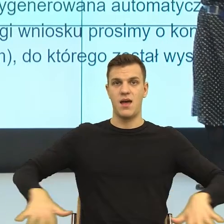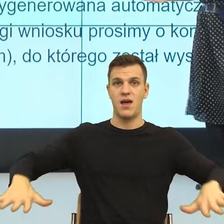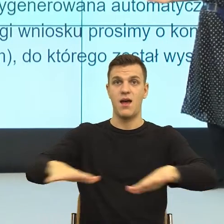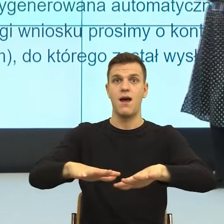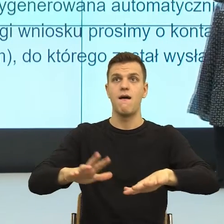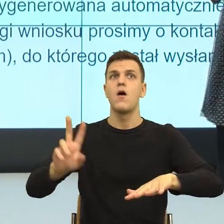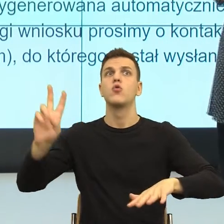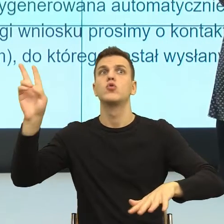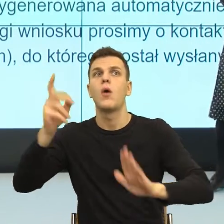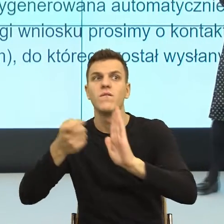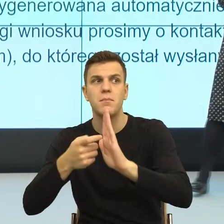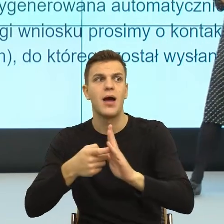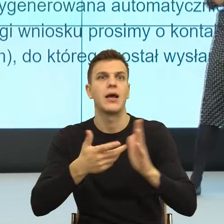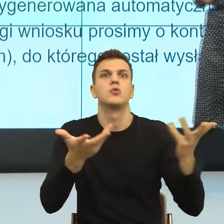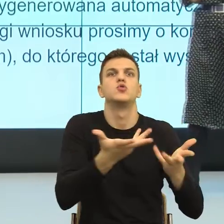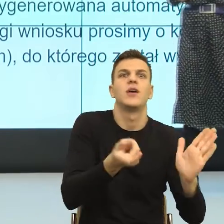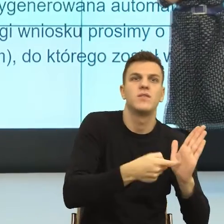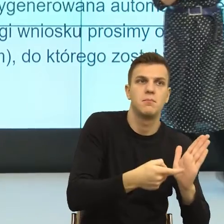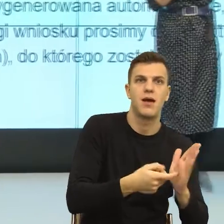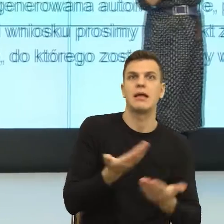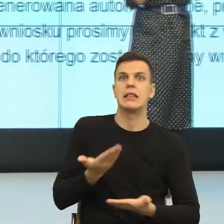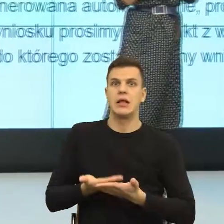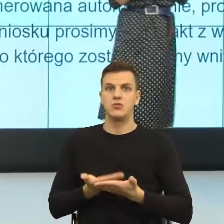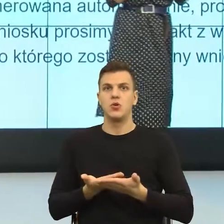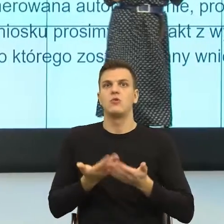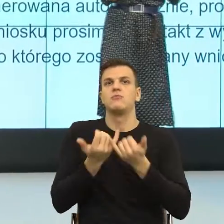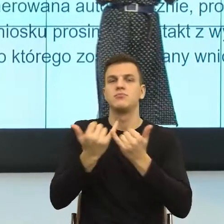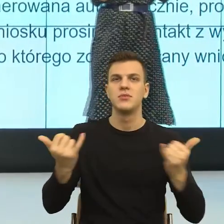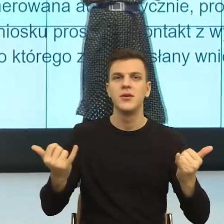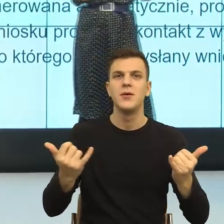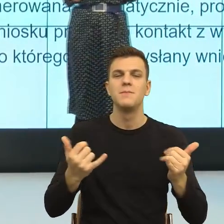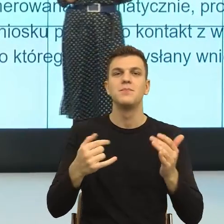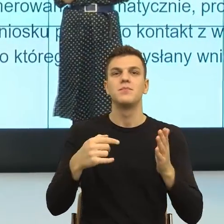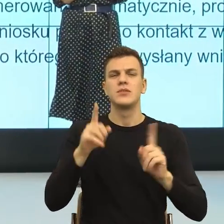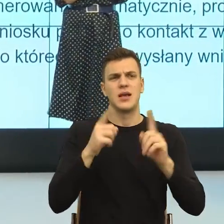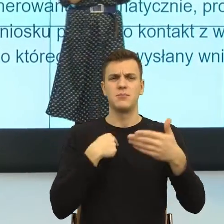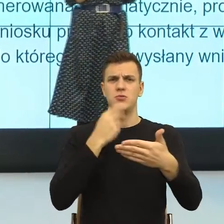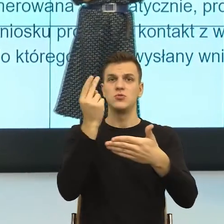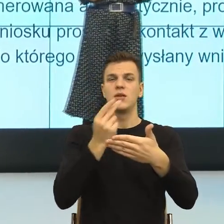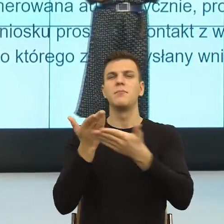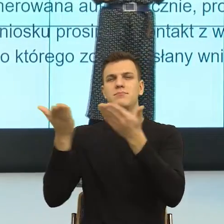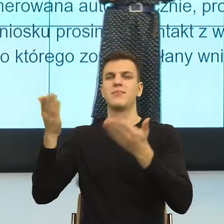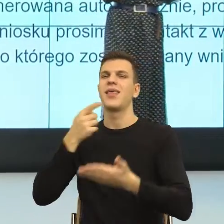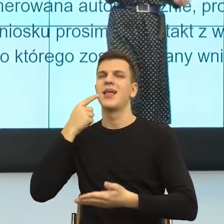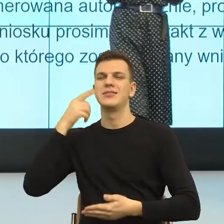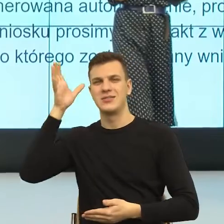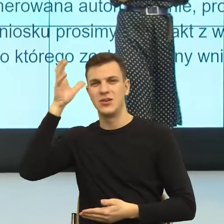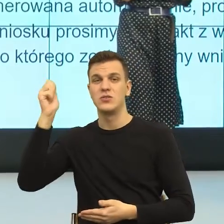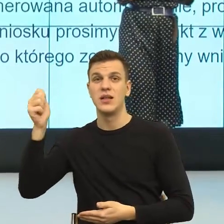I teraz, kiedy badamy przejrzystość, mówimy językoznawcy. My badamy tak zwany językowy obraz świata,